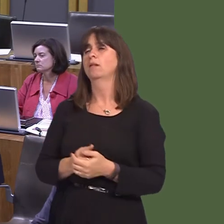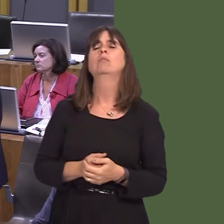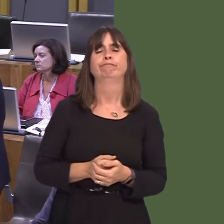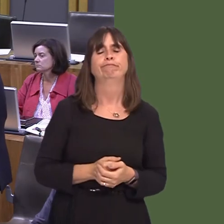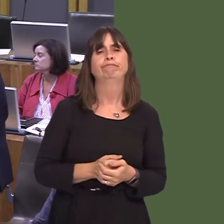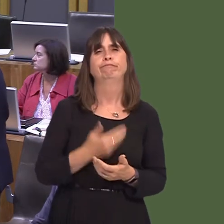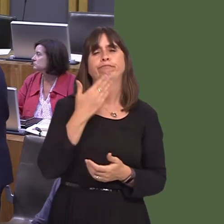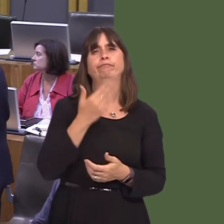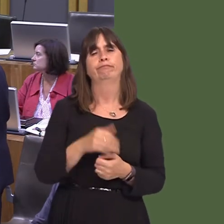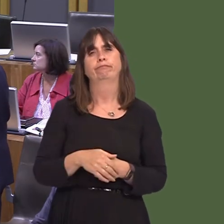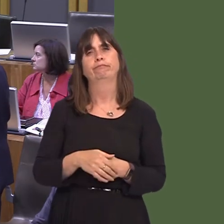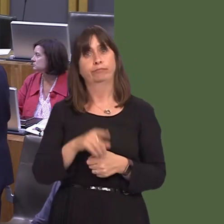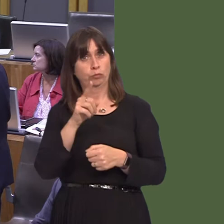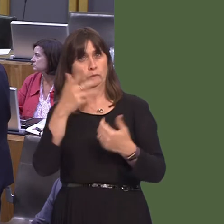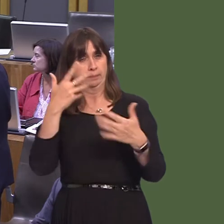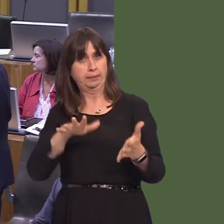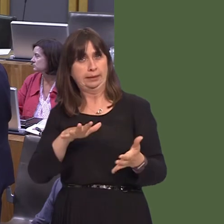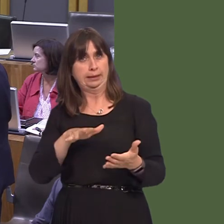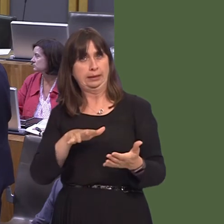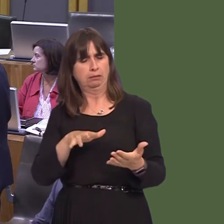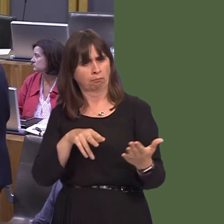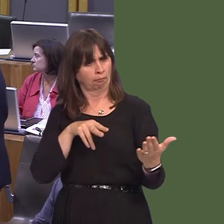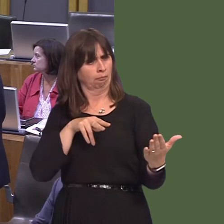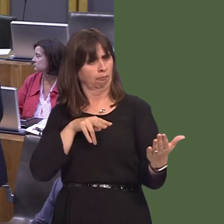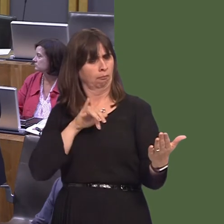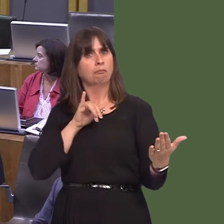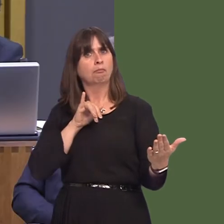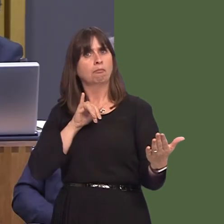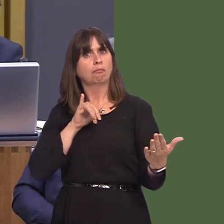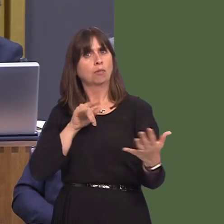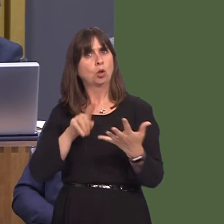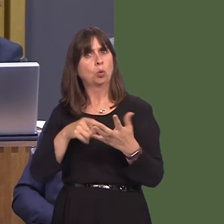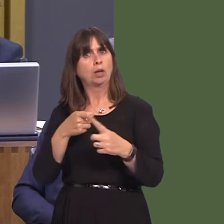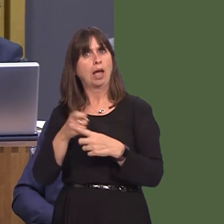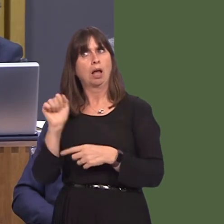the First Minister will have read, with concern, details of the UK Government's plans for a